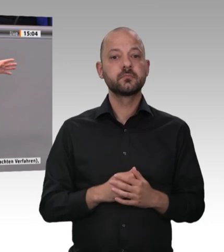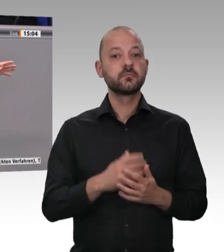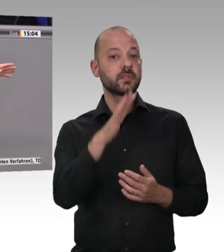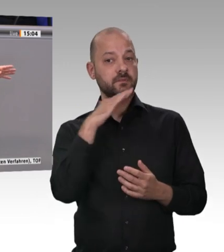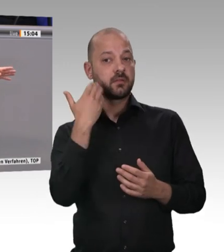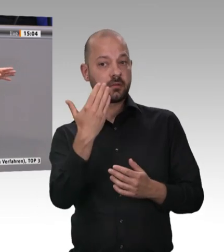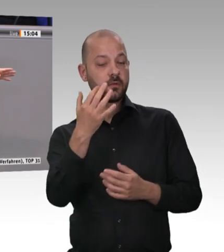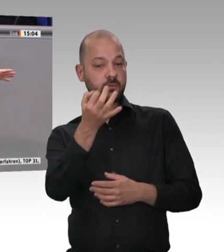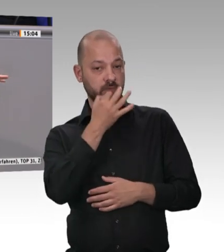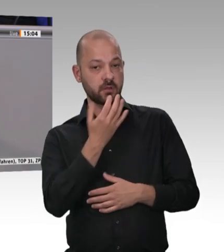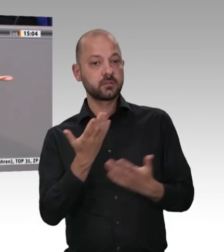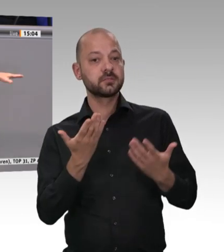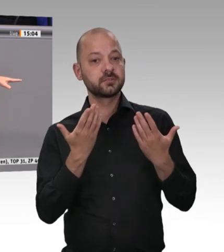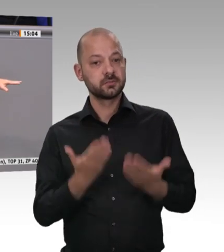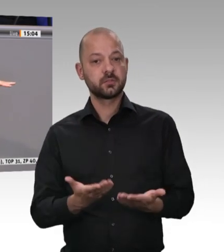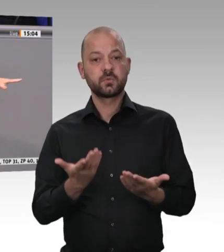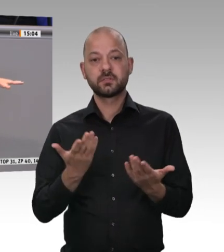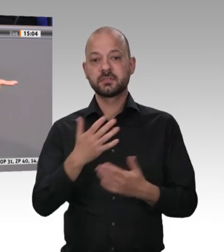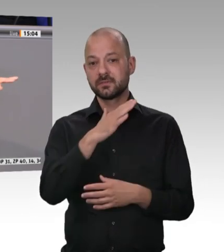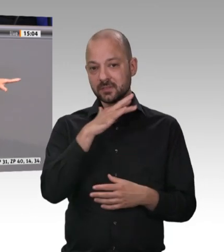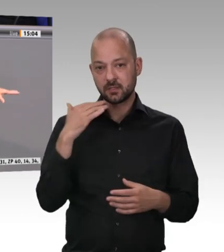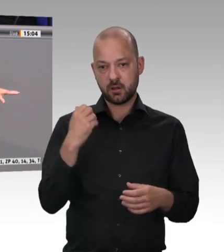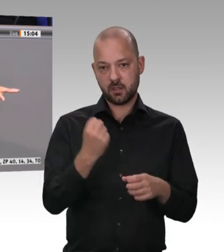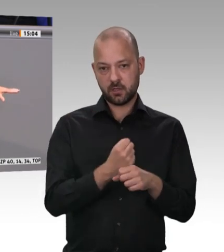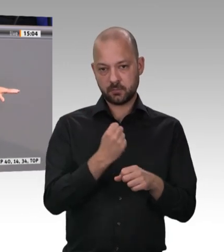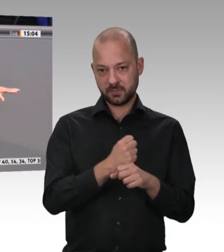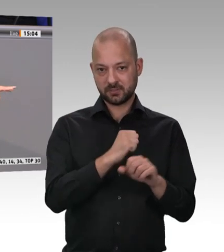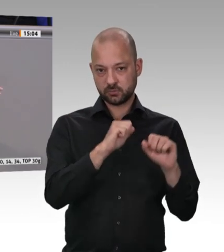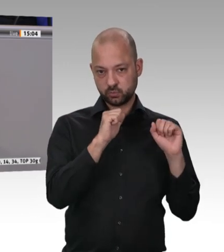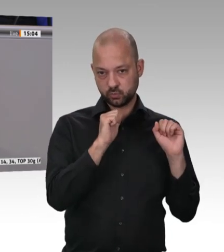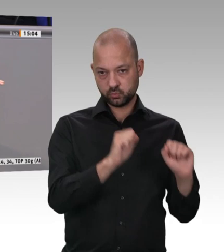Verstöße festgestellt, die zum Teil zweifelsohne sehr gravierend sind. Ich